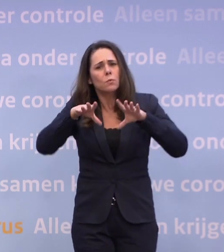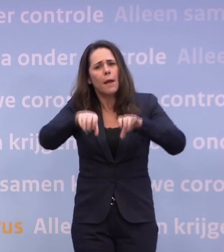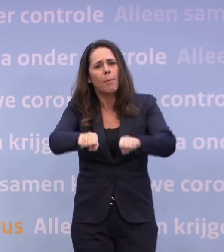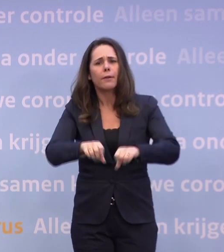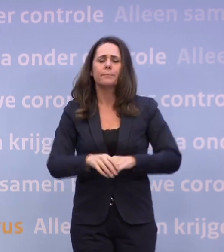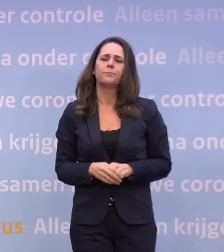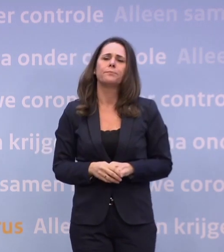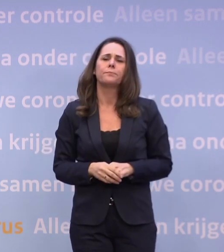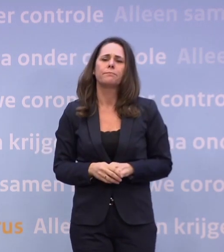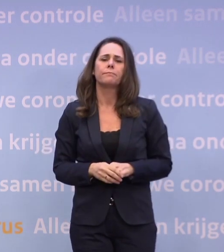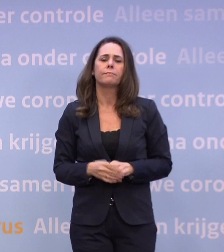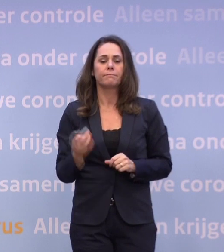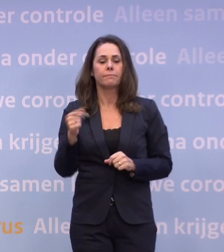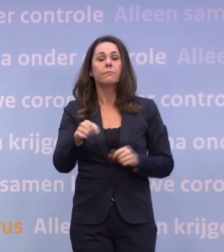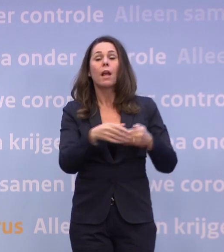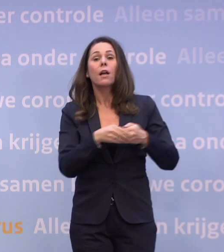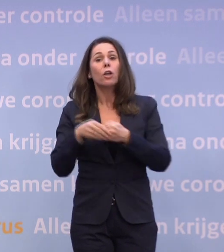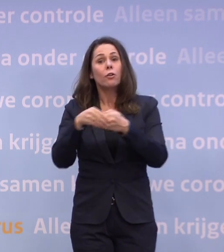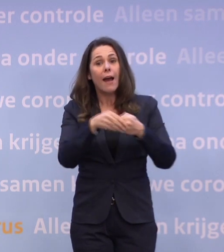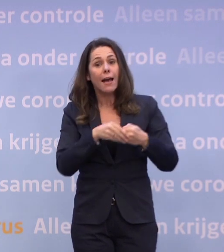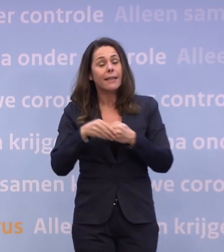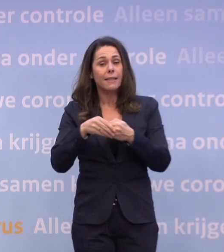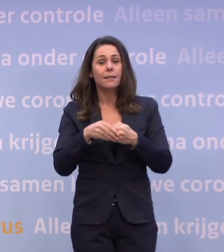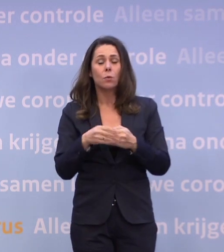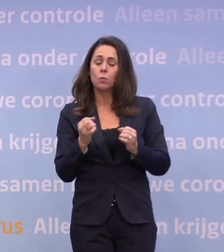En januari gaan we een paar strak gecontroleerde proefprojecten doen...